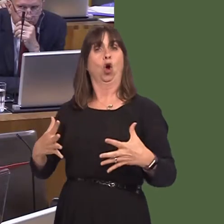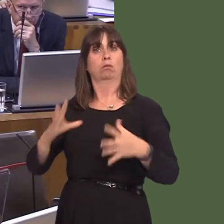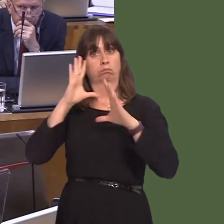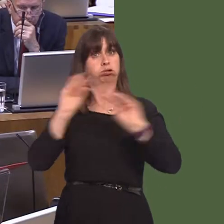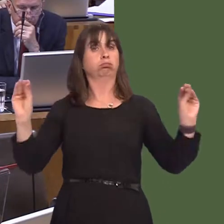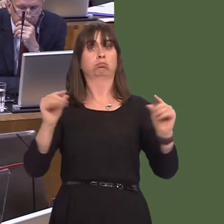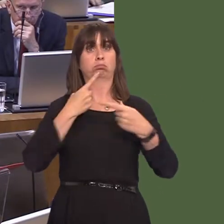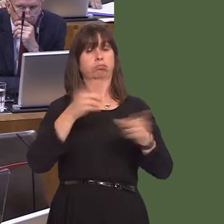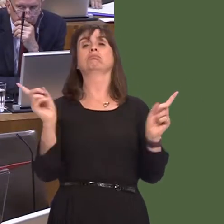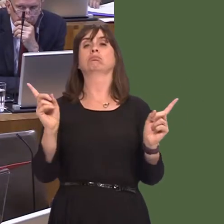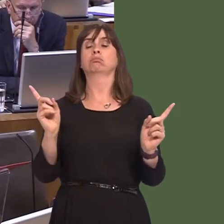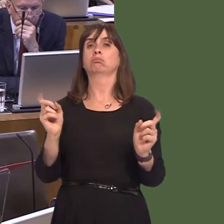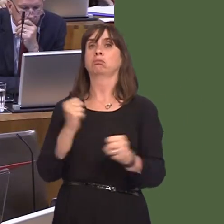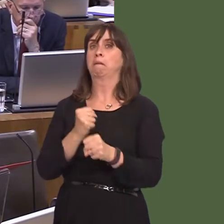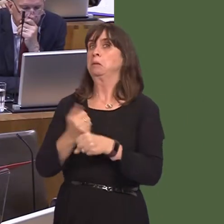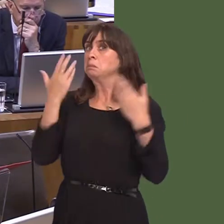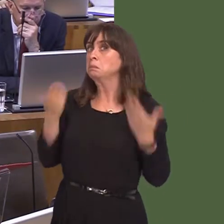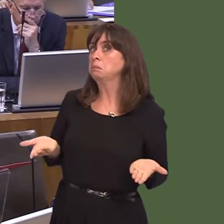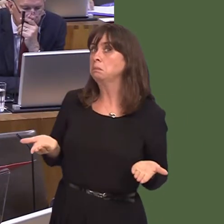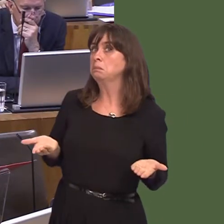we do of course in those circumstances is two things: first of all, to make sure that